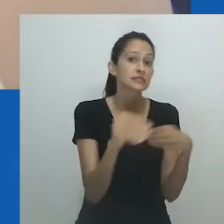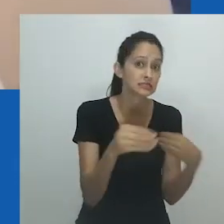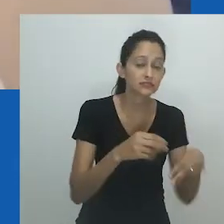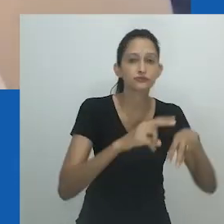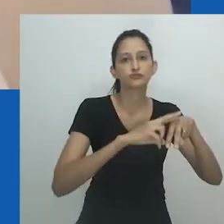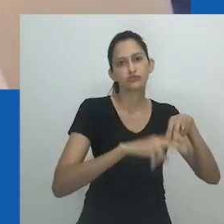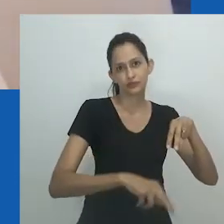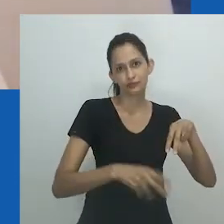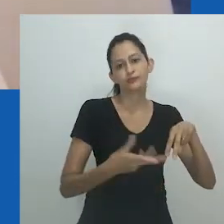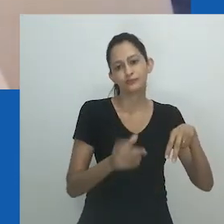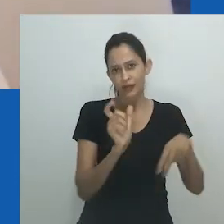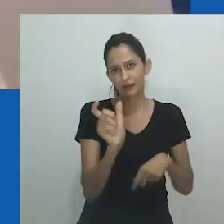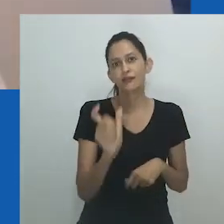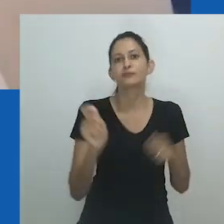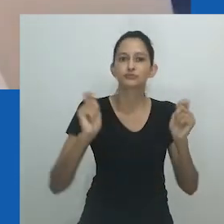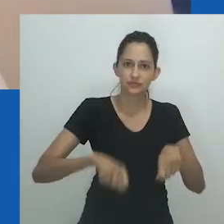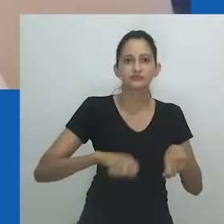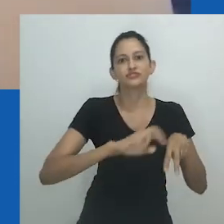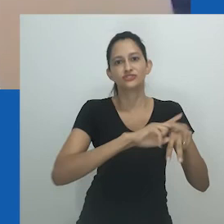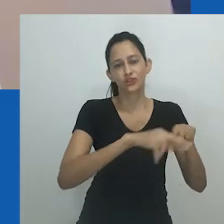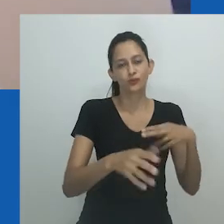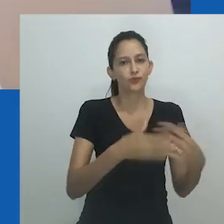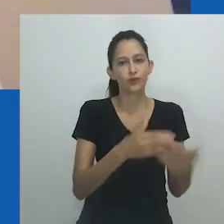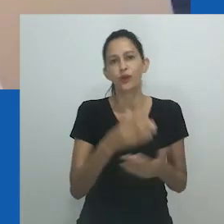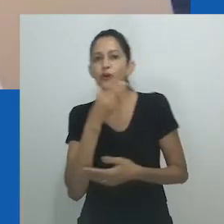Os homens são capazes de se mover através e dentro do nongayindoda.